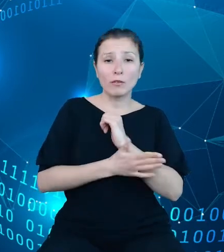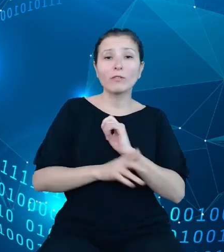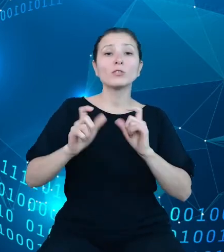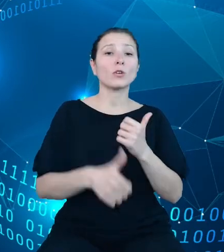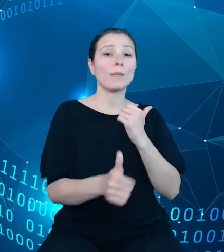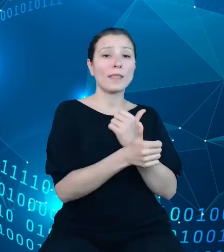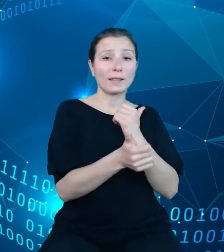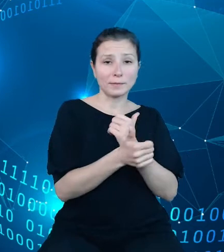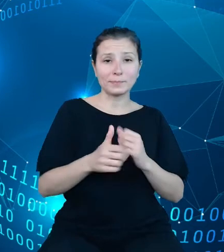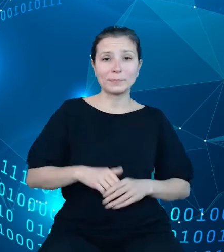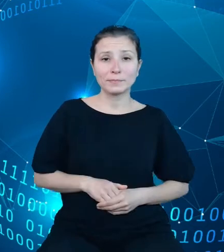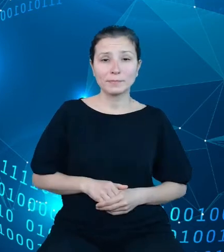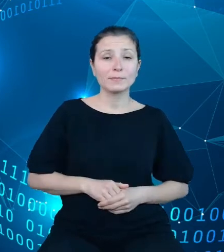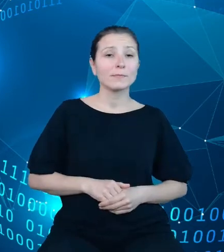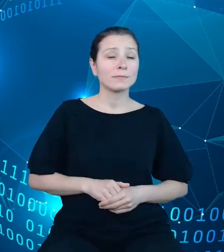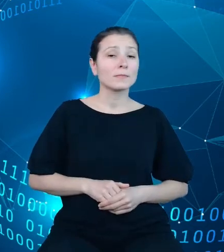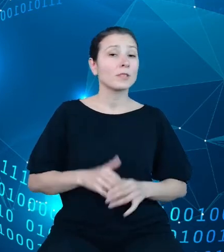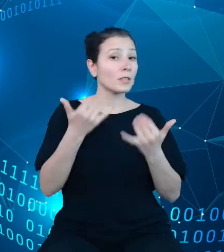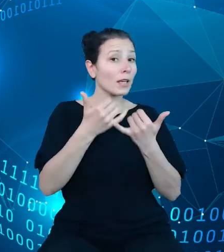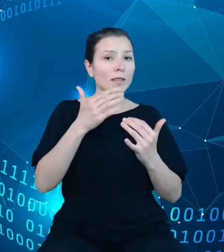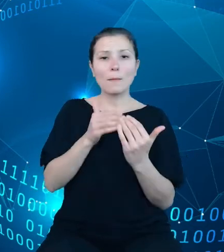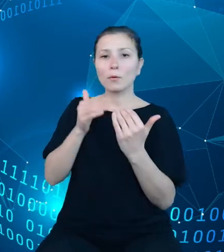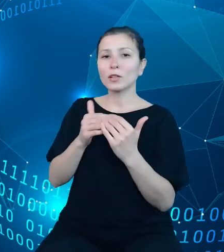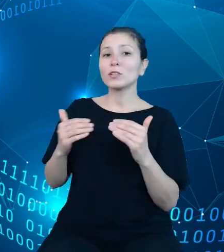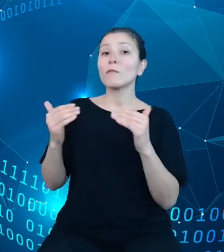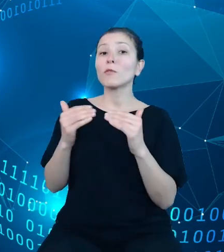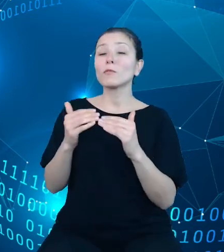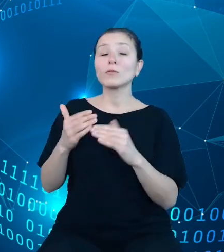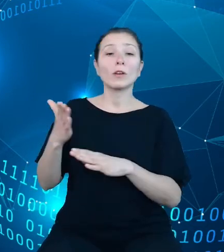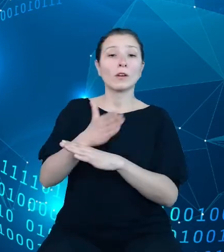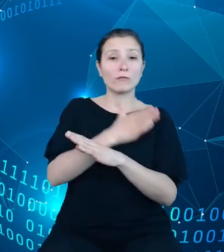Jest to inne podejście niż przyjęto w dotychczasowych dziedzinowych bazach